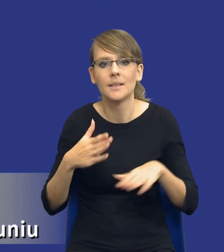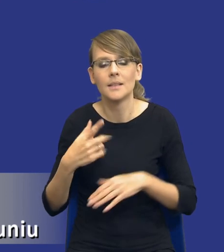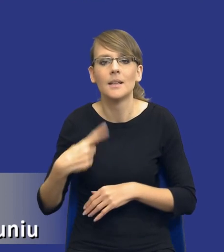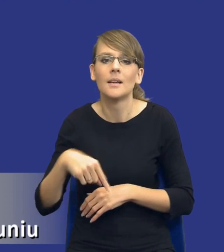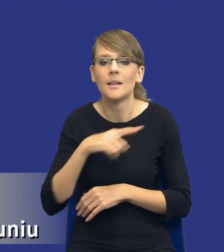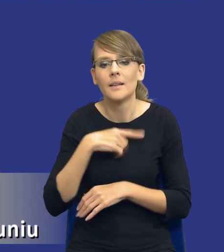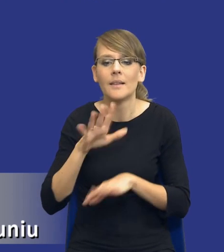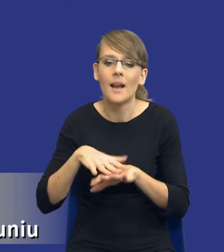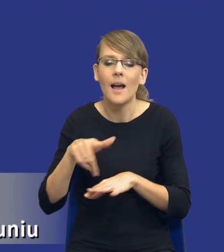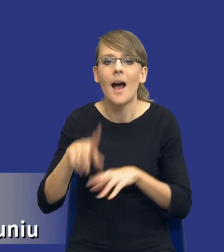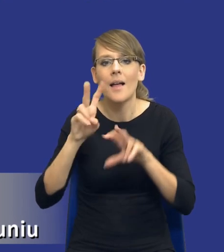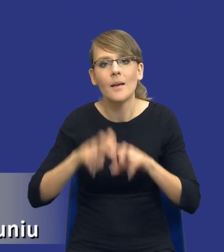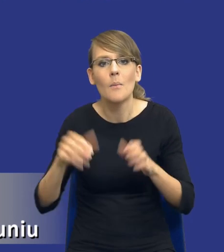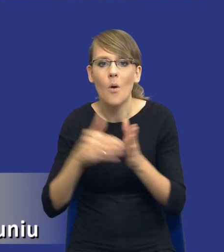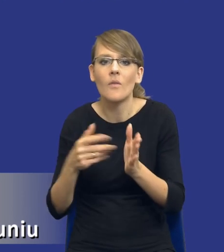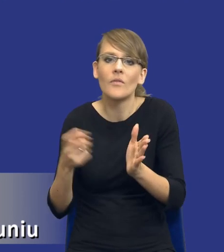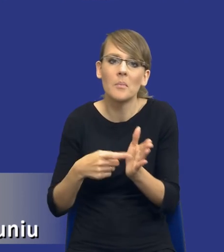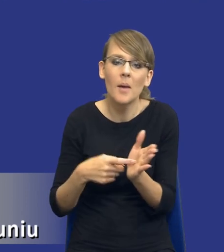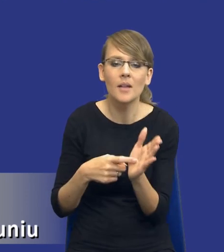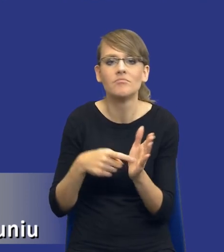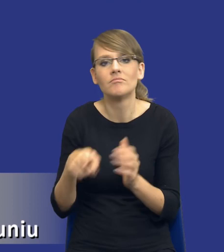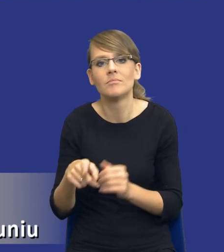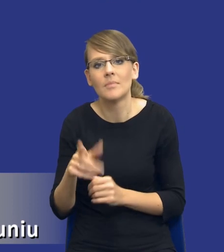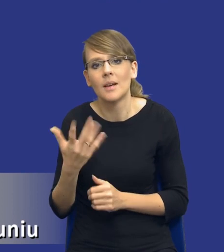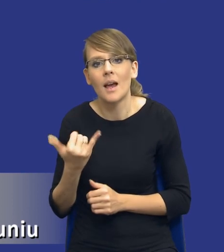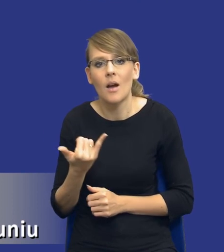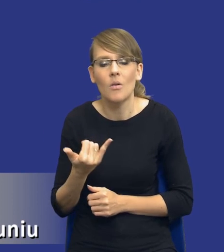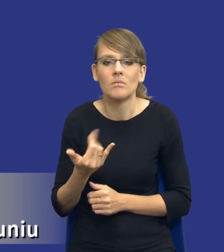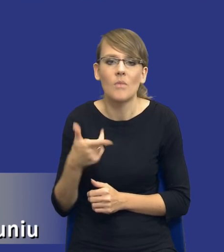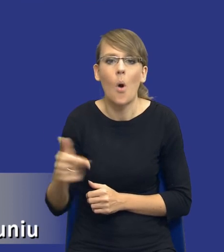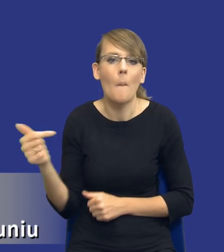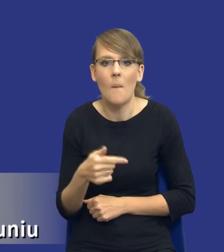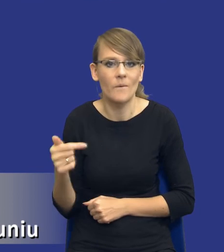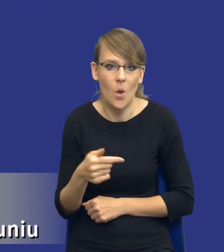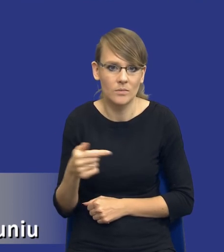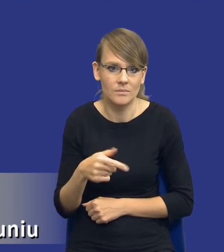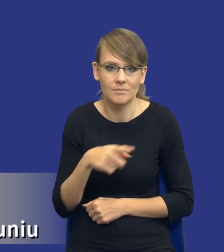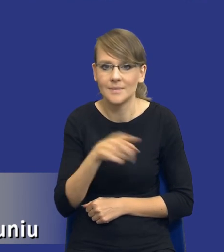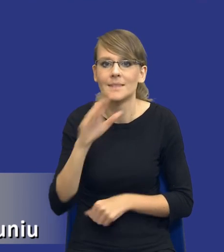tę analizę potrzeb i wymagań jako kolejny obowiązek zamawiających, który tak de facto